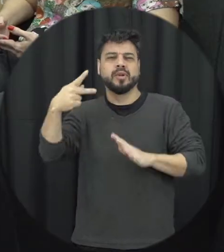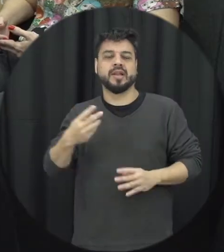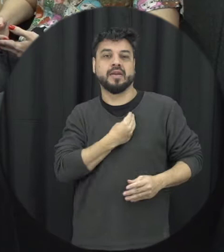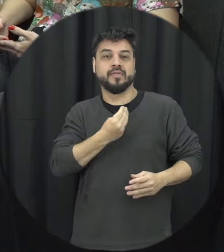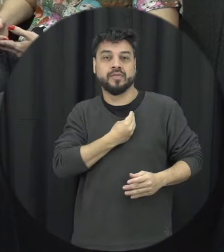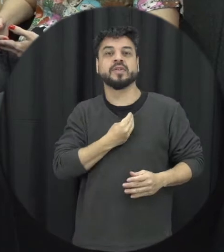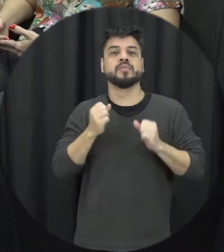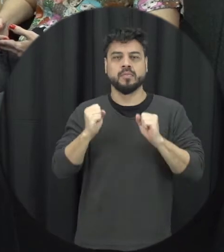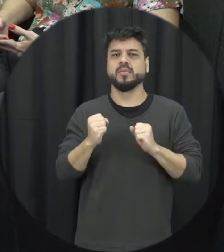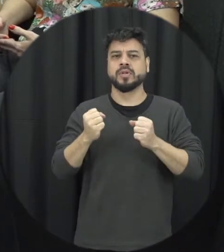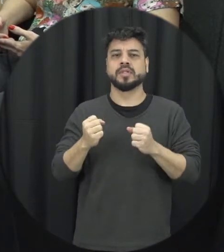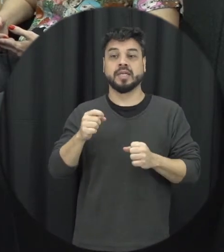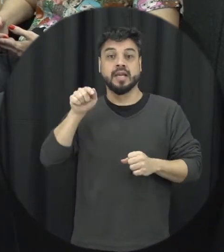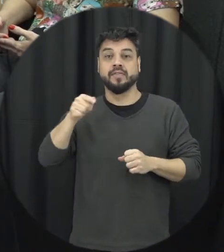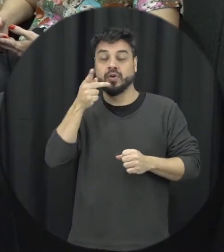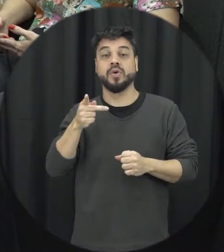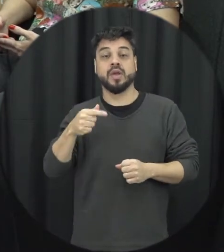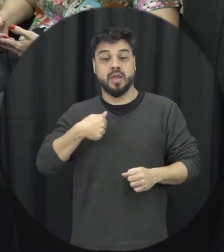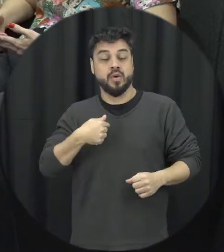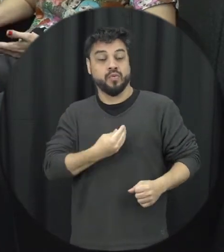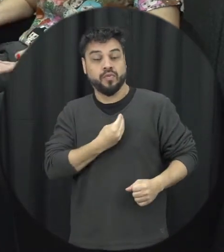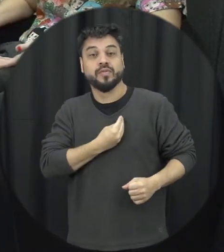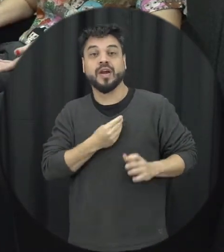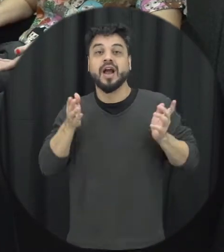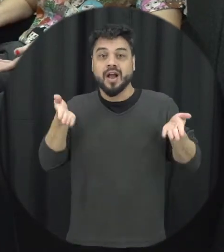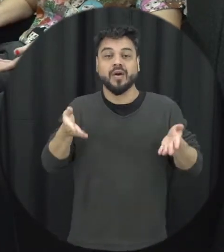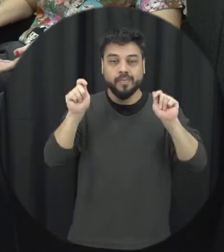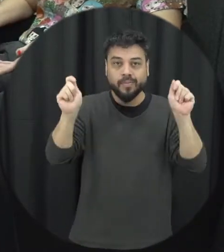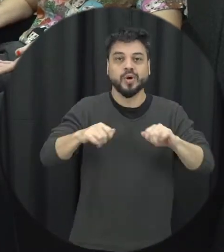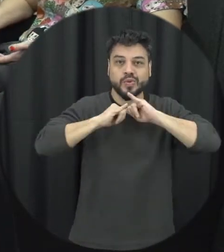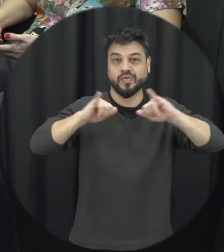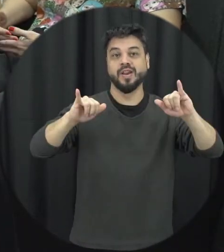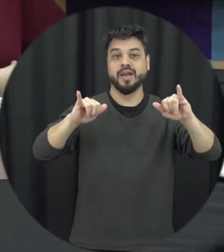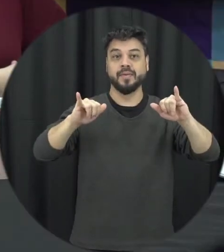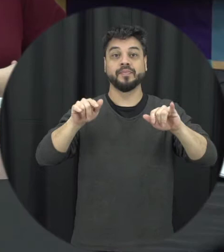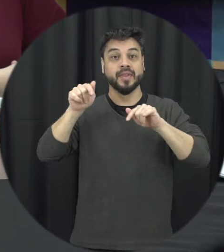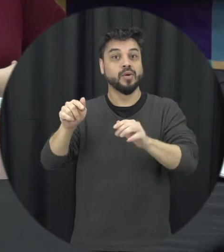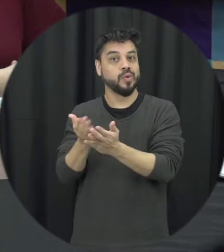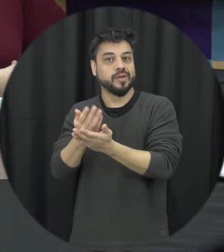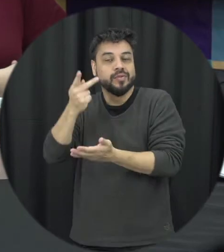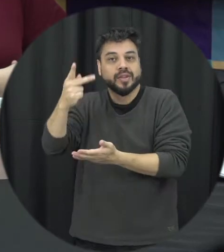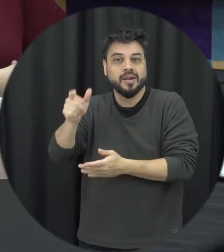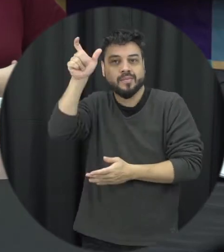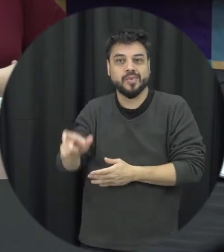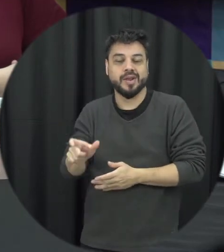contar. Então eu acho que interessante as pessoas teve né esse acesso à informação e também a